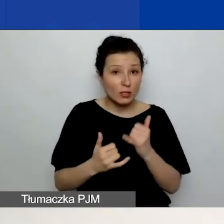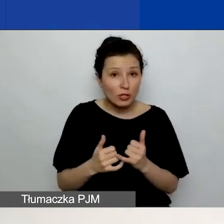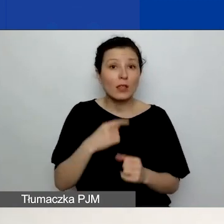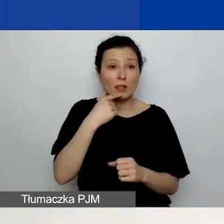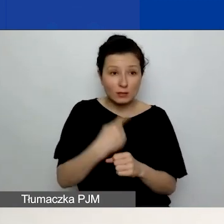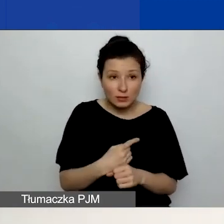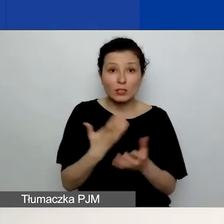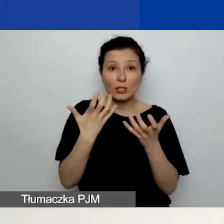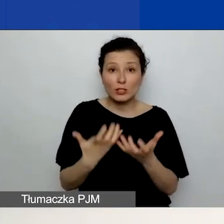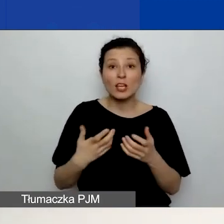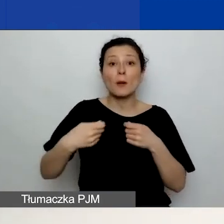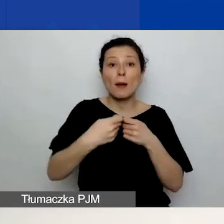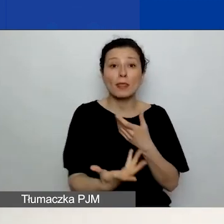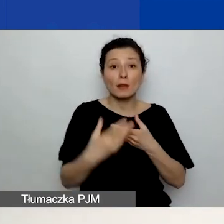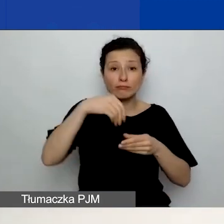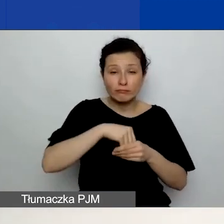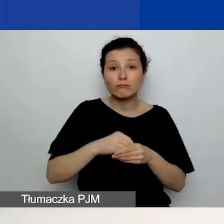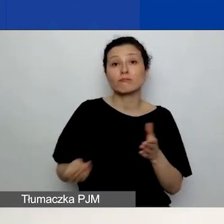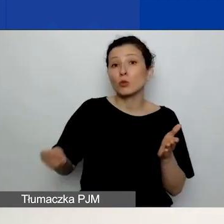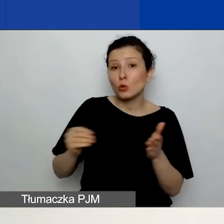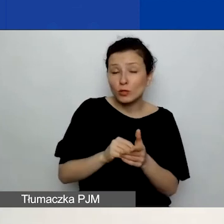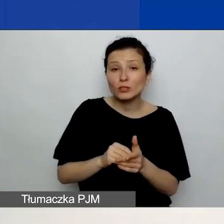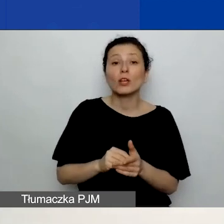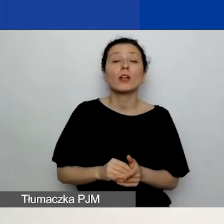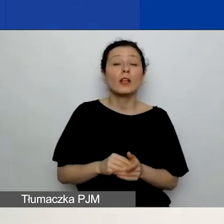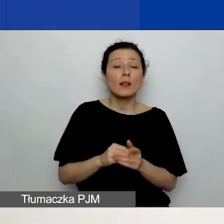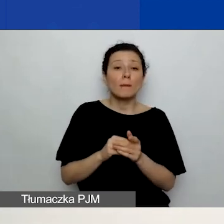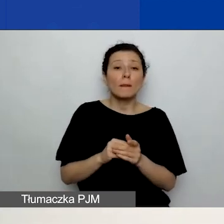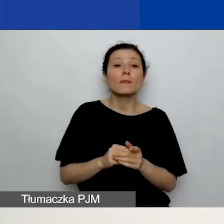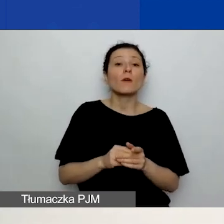to po prostu zaznaczacie opcję "Tak" przy właściwym partnerze